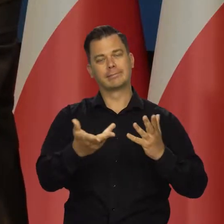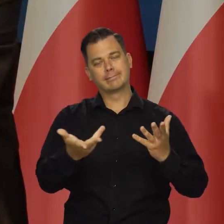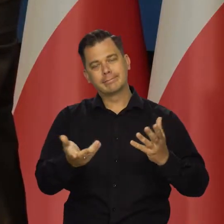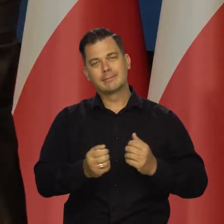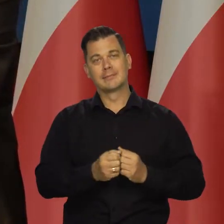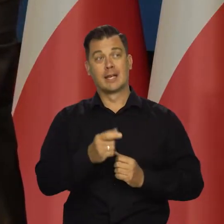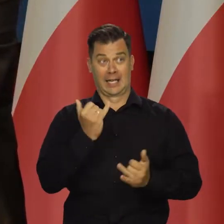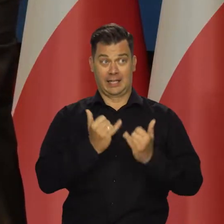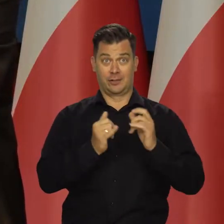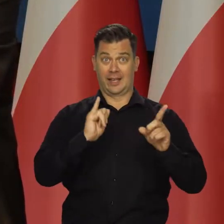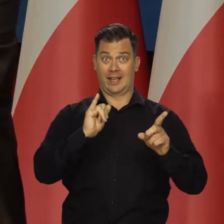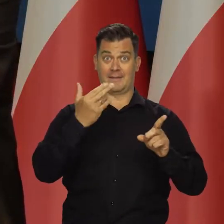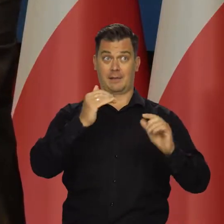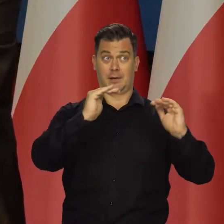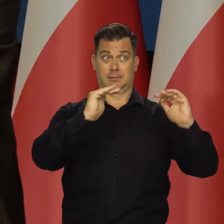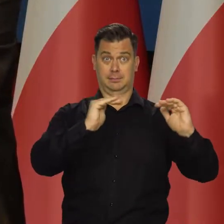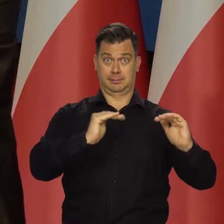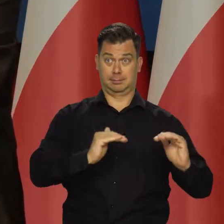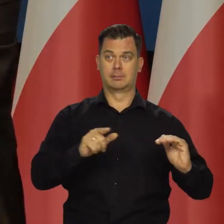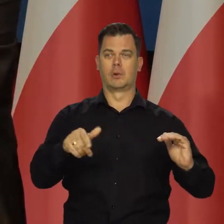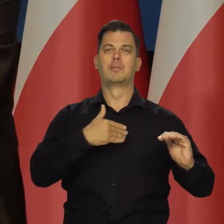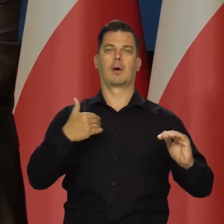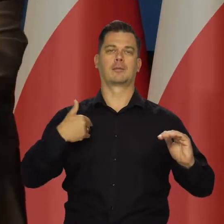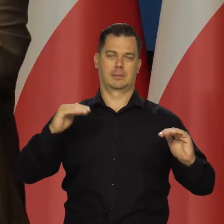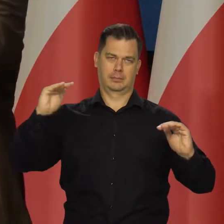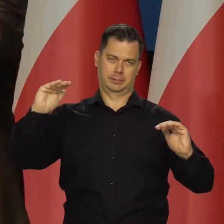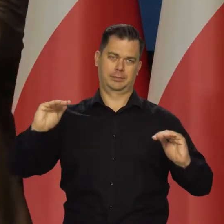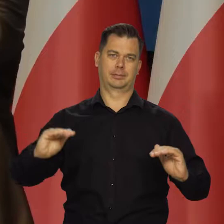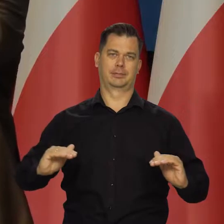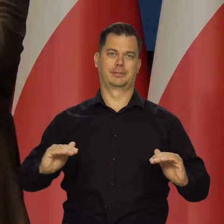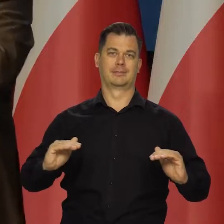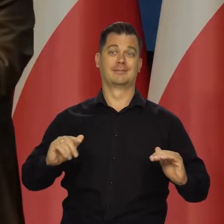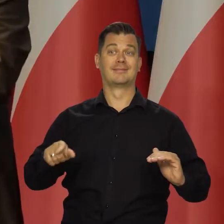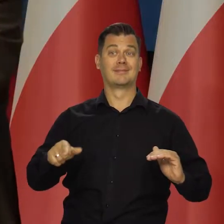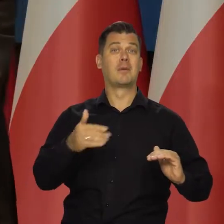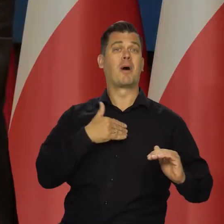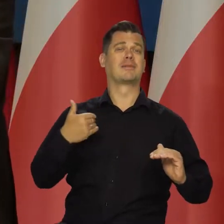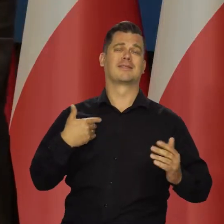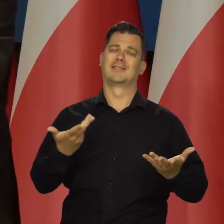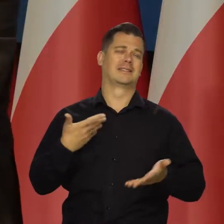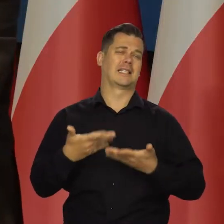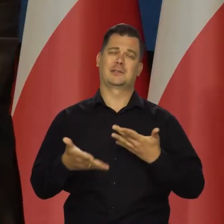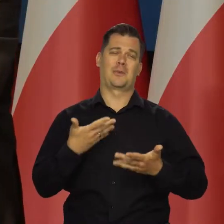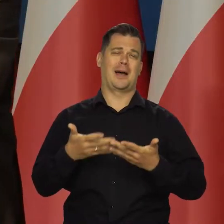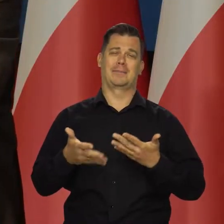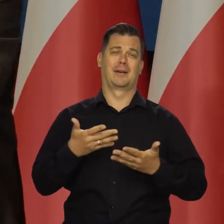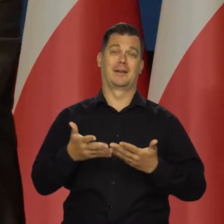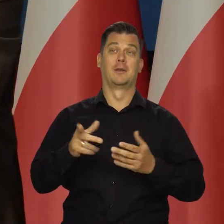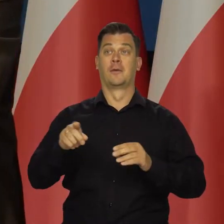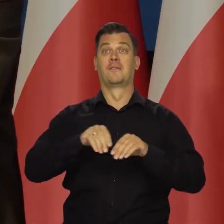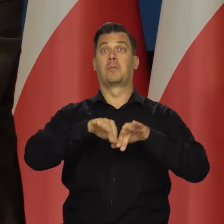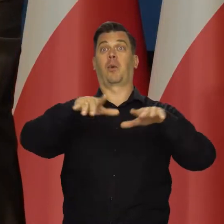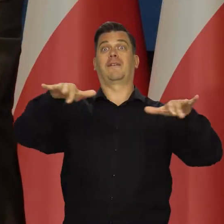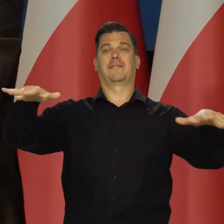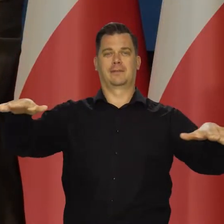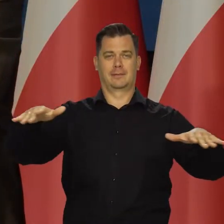Jeśli tam inflacja będzie maleć, to będzie maleć i u nas. My nie wpływamy na globalny popyt, a tym samym nie wpływamy na ceny surowców,